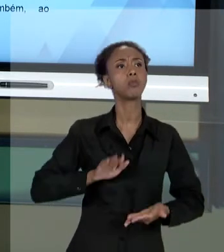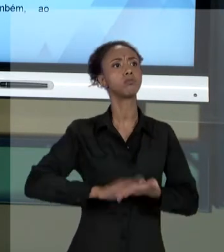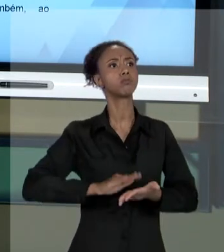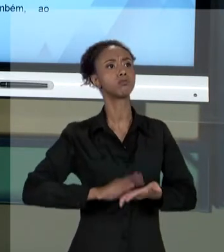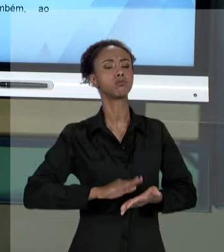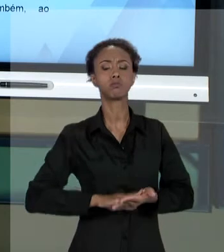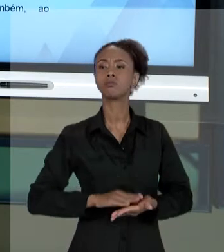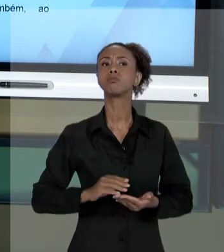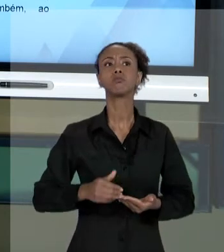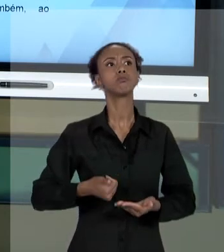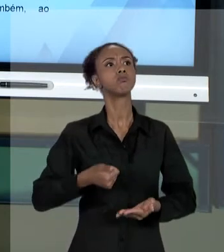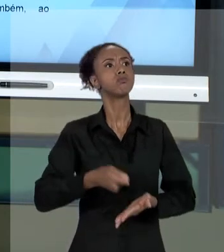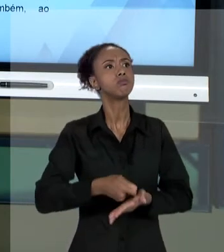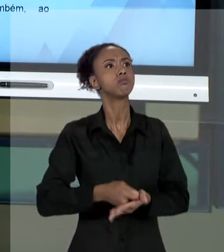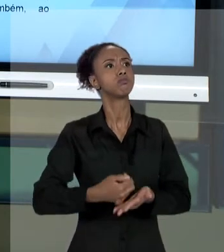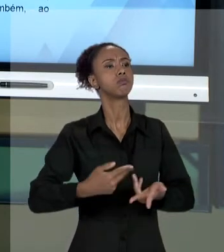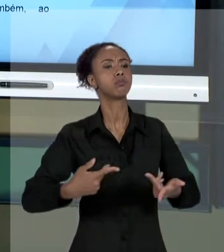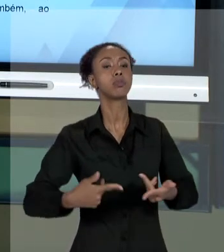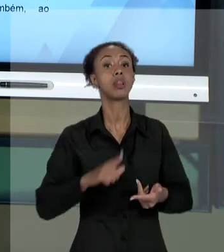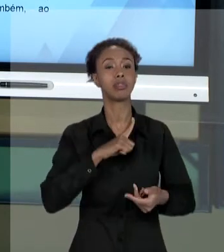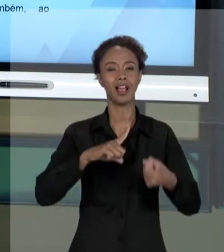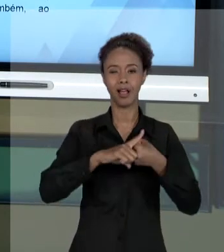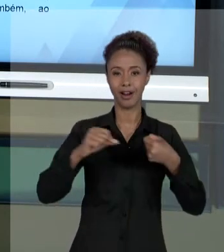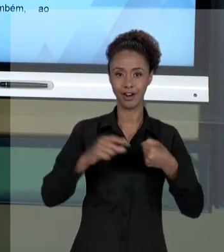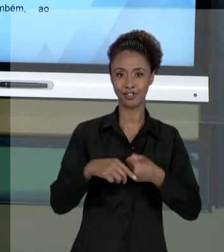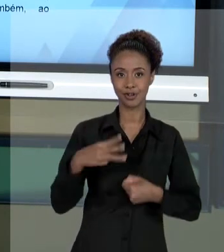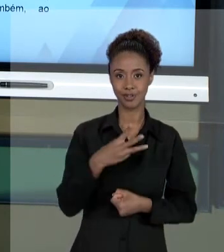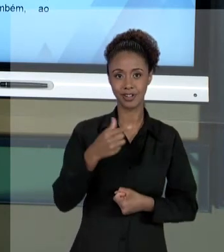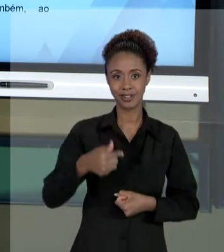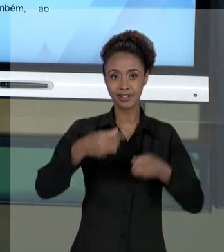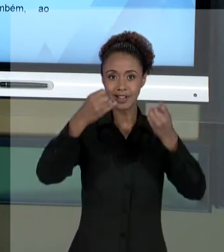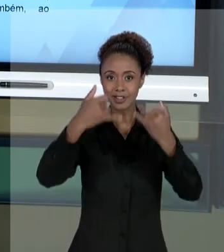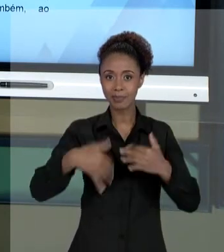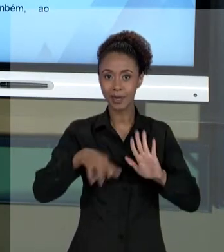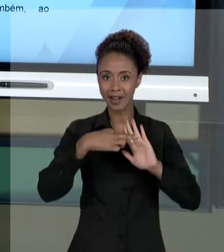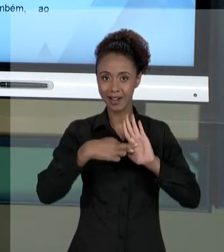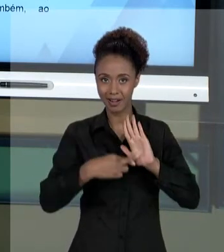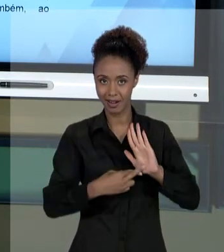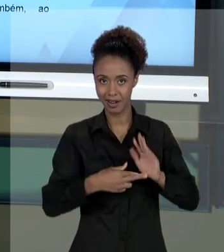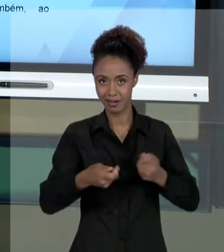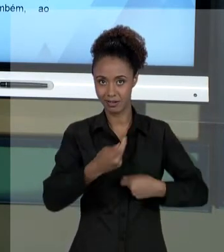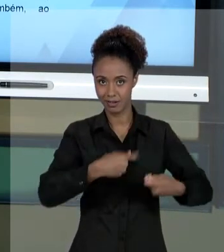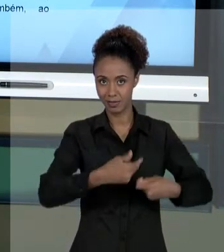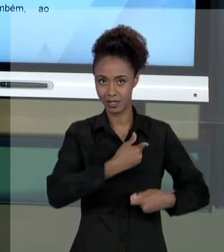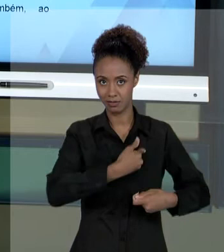CONSTITUIÇÃO, ARTIGO 37, QUE FALA DOS PRINCÍPIOS DA ADMINISTRAÇÃO PÚBLICA. AGORA, NÓS ESTAMOS FALANDO AQUI QUE É NORMAL E